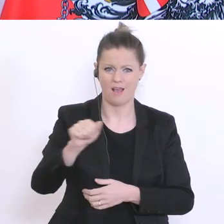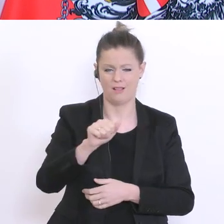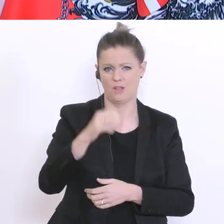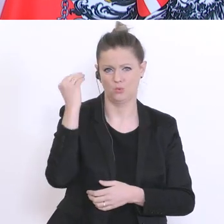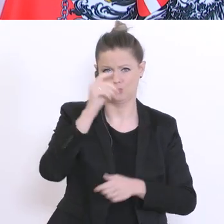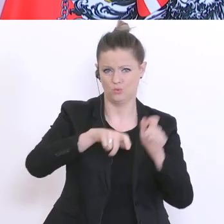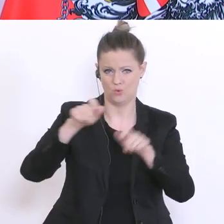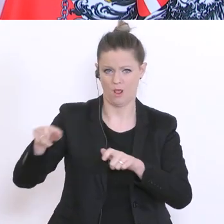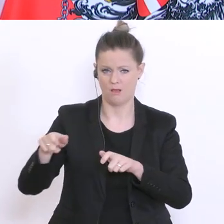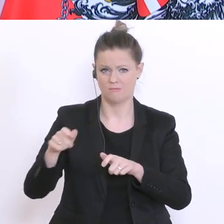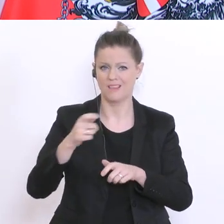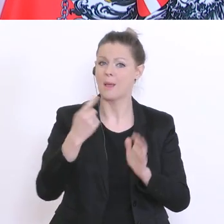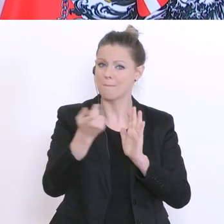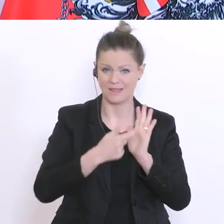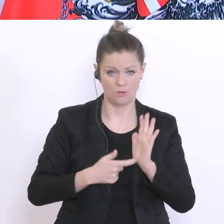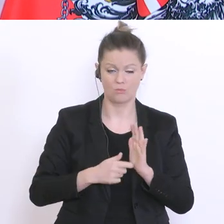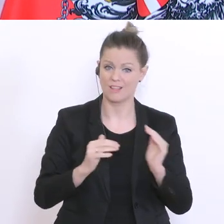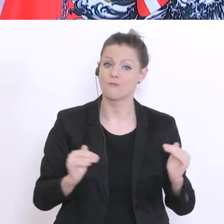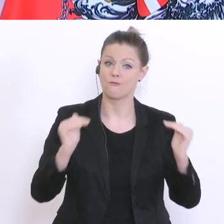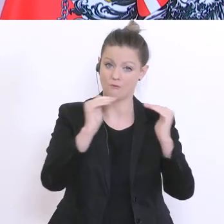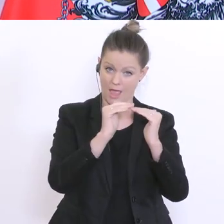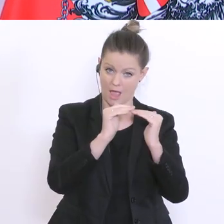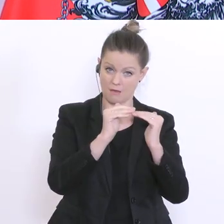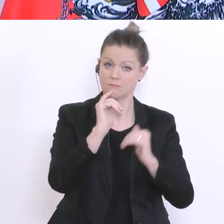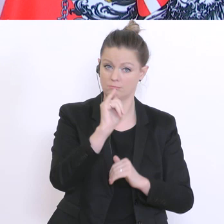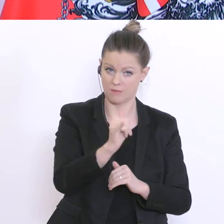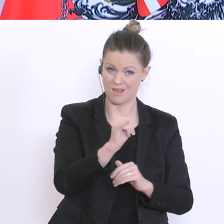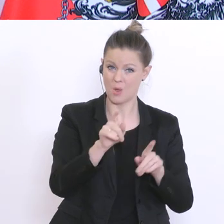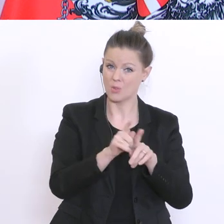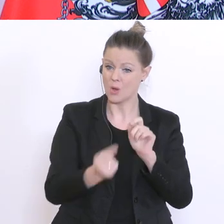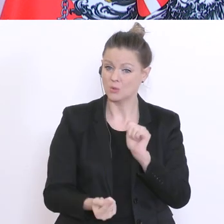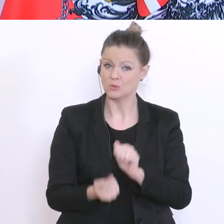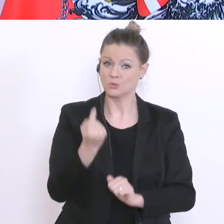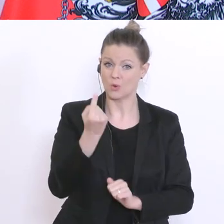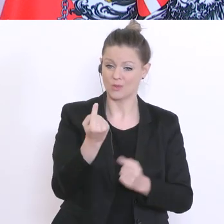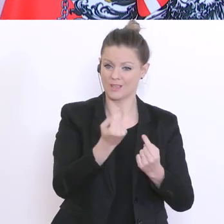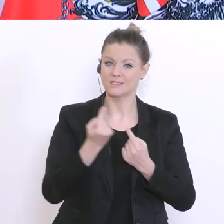und wir werden selbstverständlich auf die Sondersituation dieser Zeit Rücksicht nehmen.